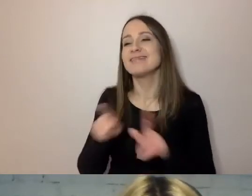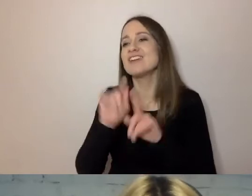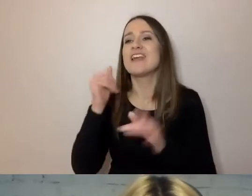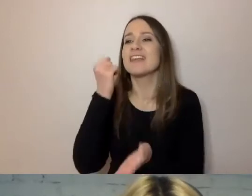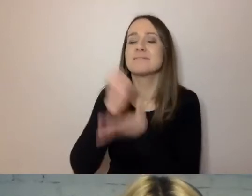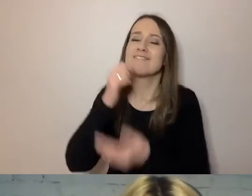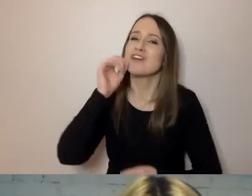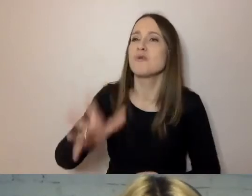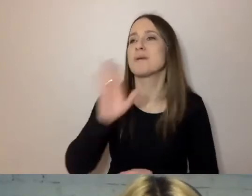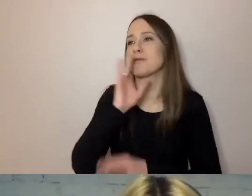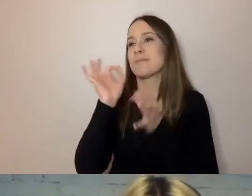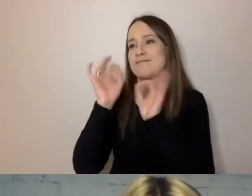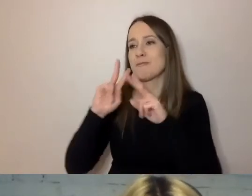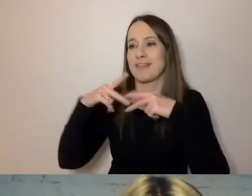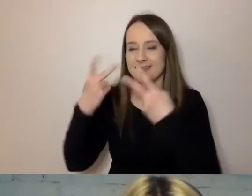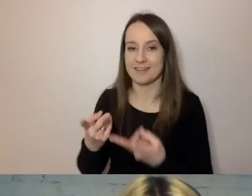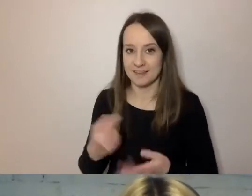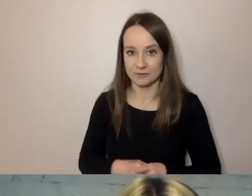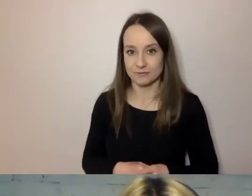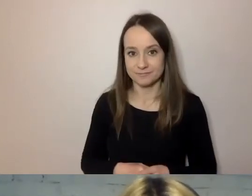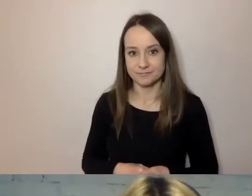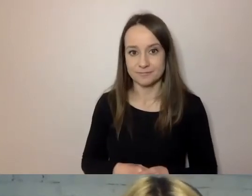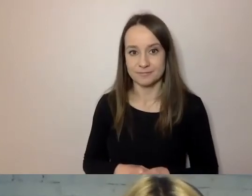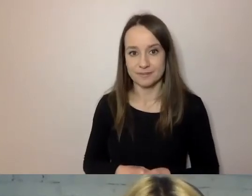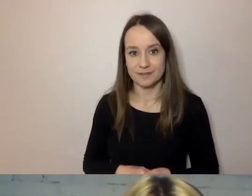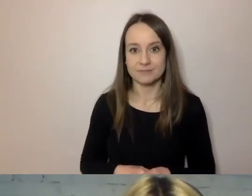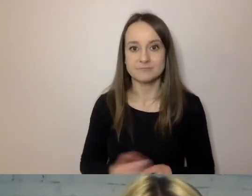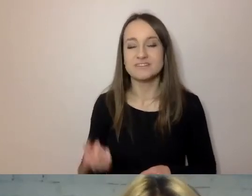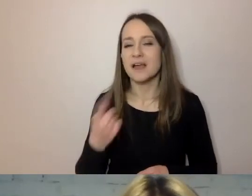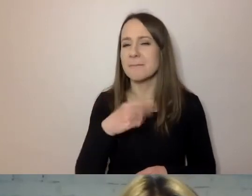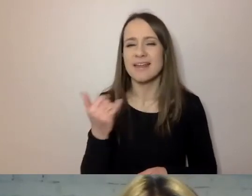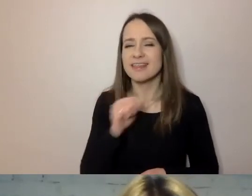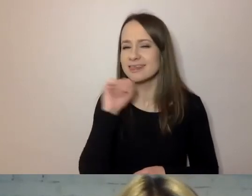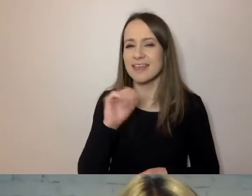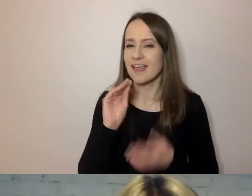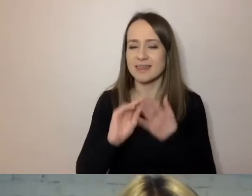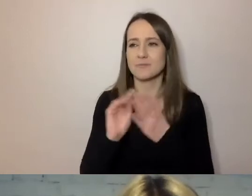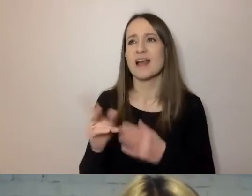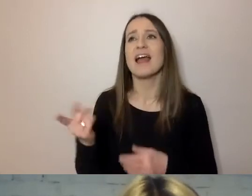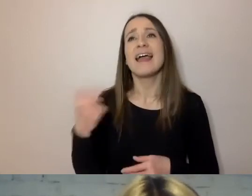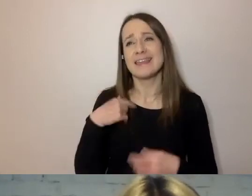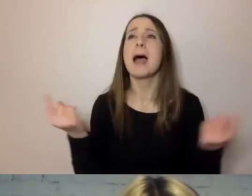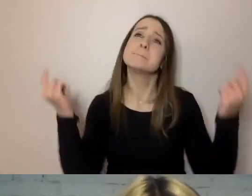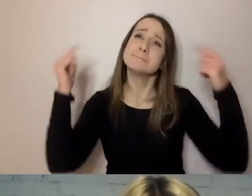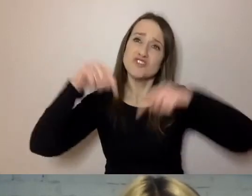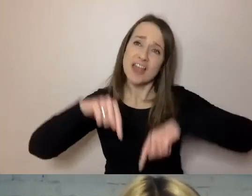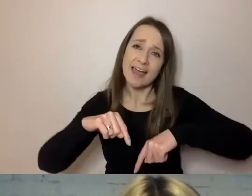W codziennych sprawach nie napiszemy nigdy: Babciu, przyjadę na niniejszą zupę pomidorową.